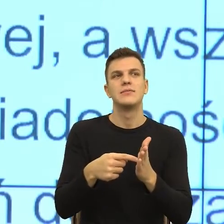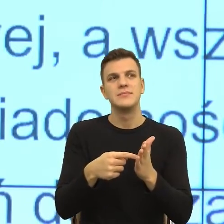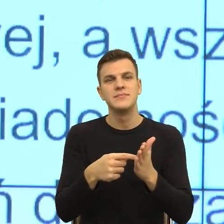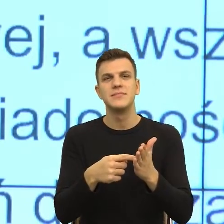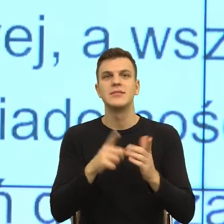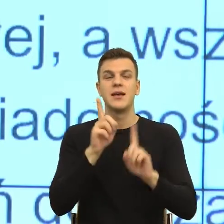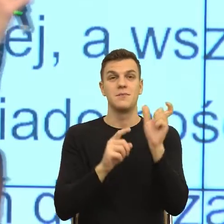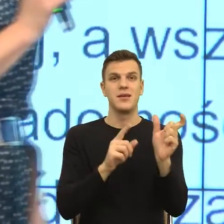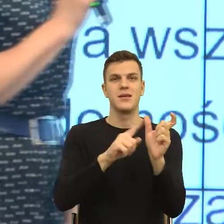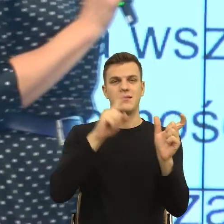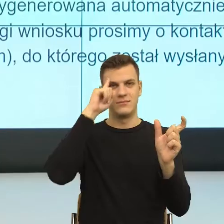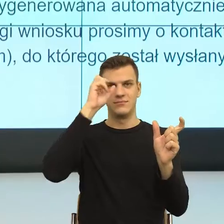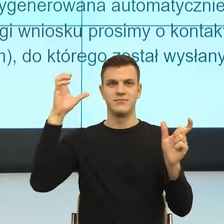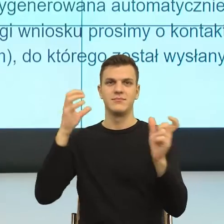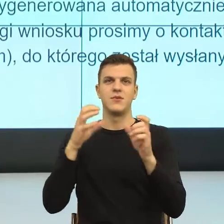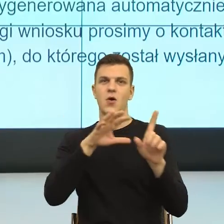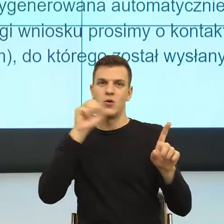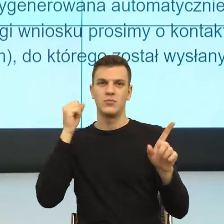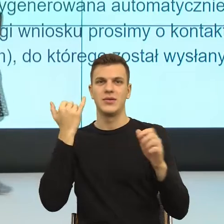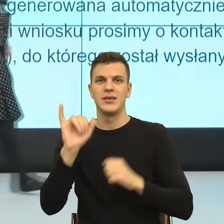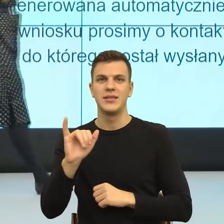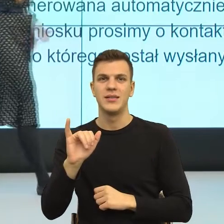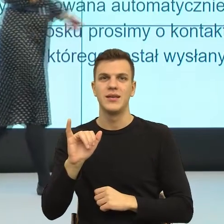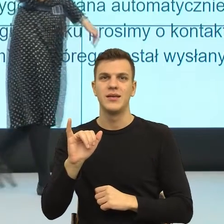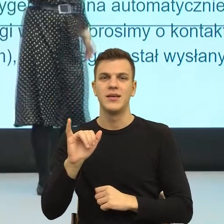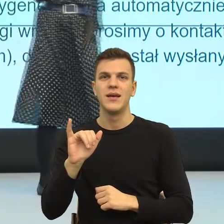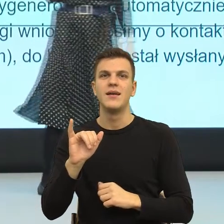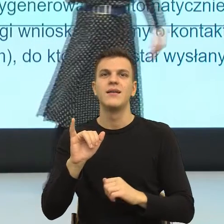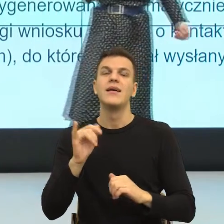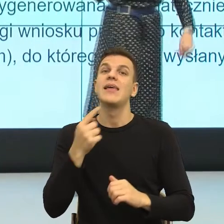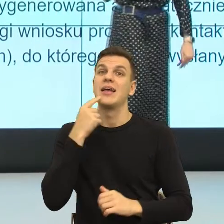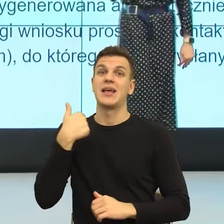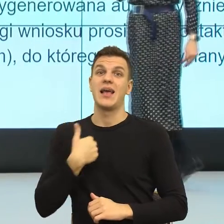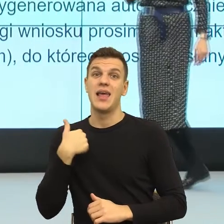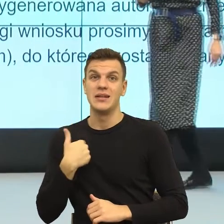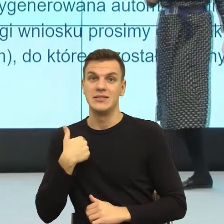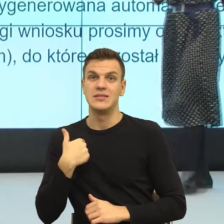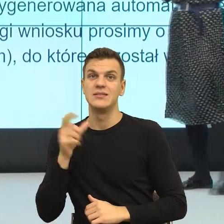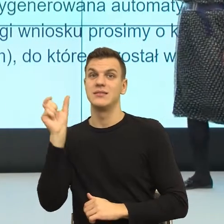Po angielsku ten member lepiej brzmi niż u nas ten członek. No ale mówię siedząc w papierach unijnych